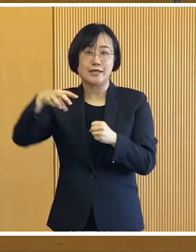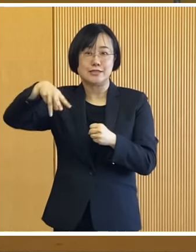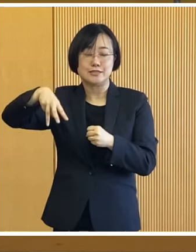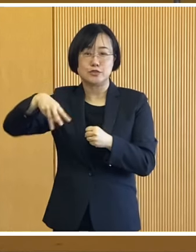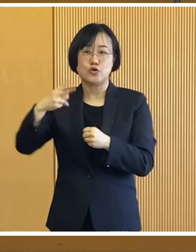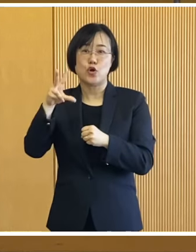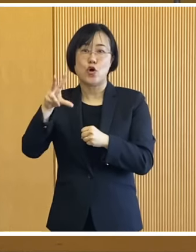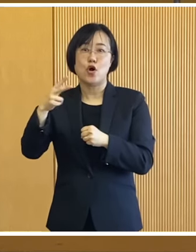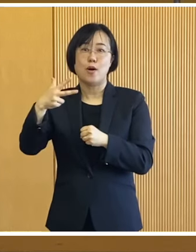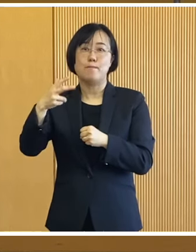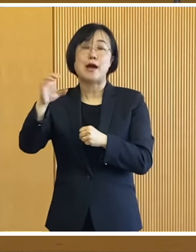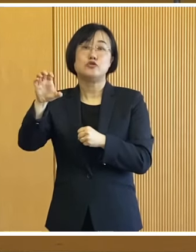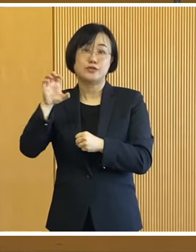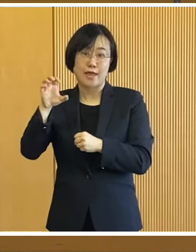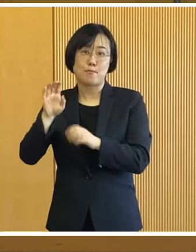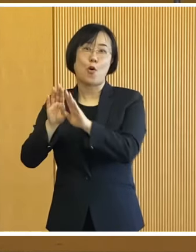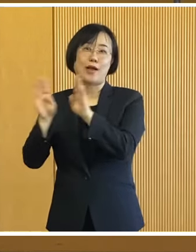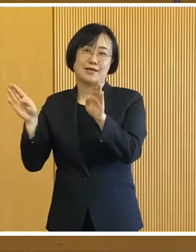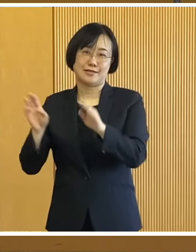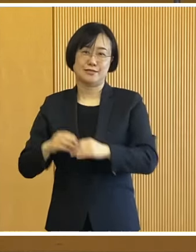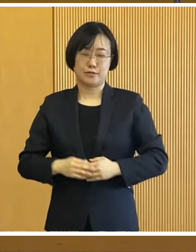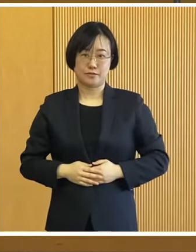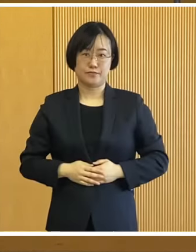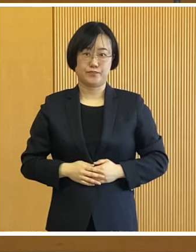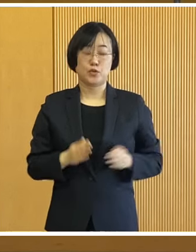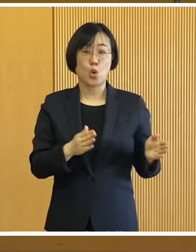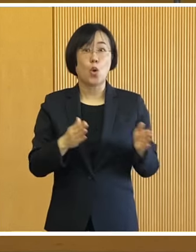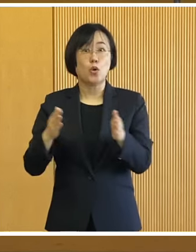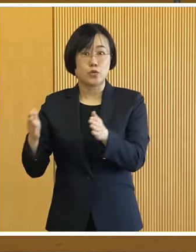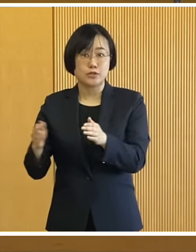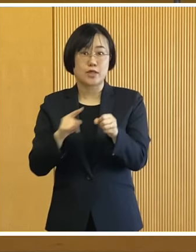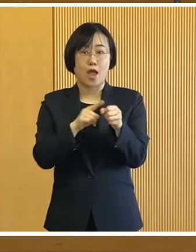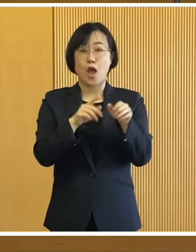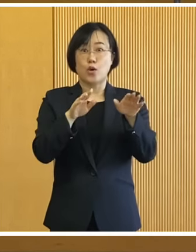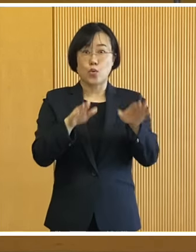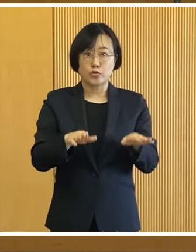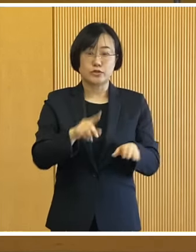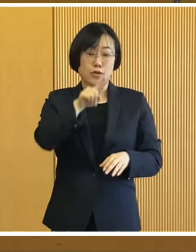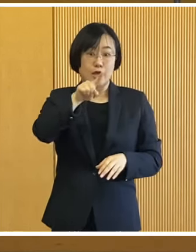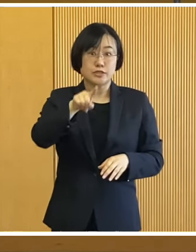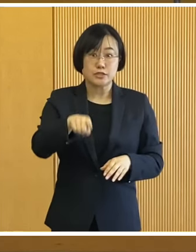アイスマルシェも行われます そして今年は